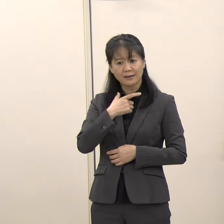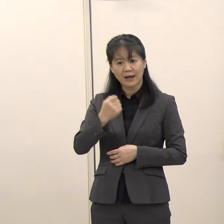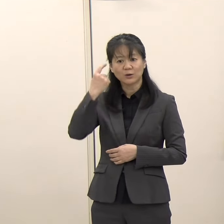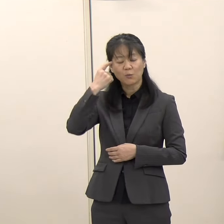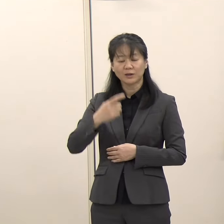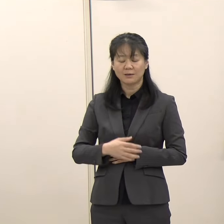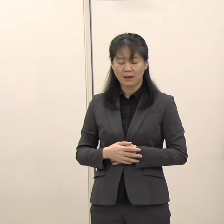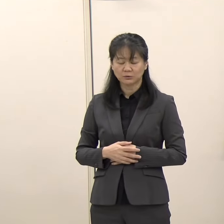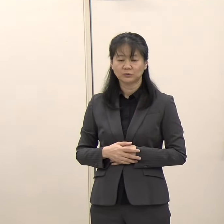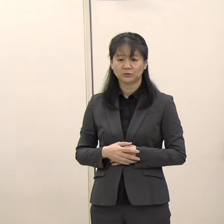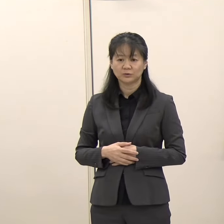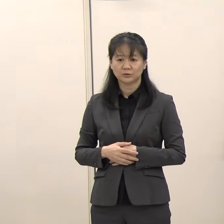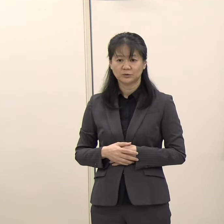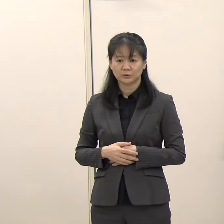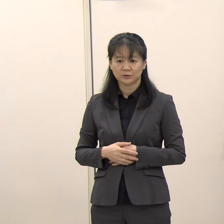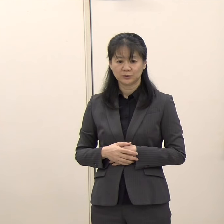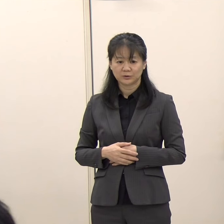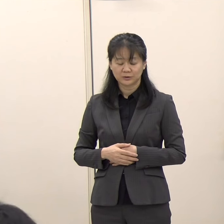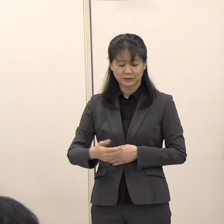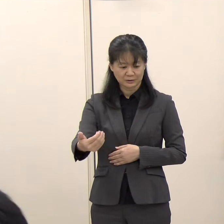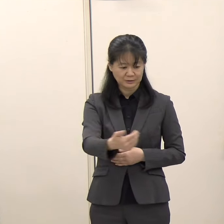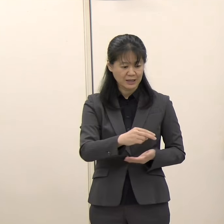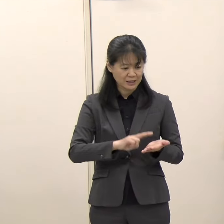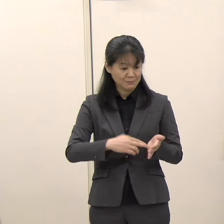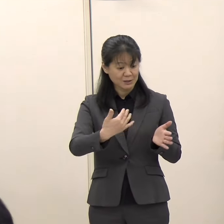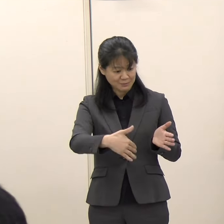（毎日新聞）まだ決まってはいないということですか。